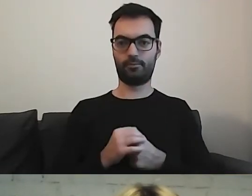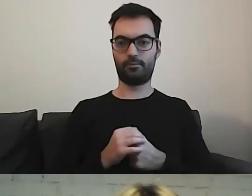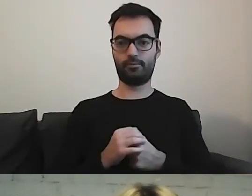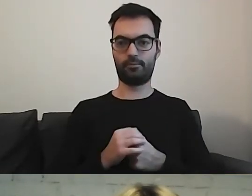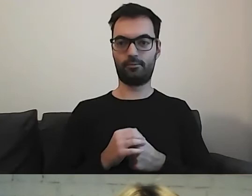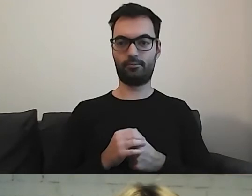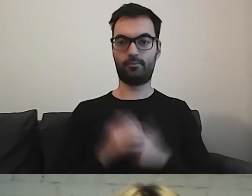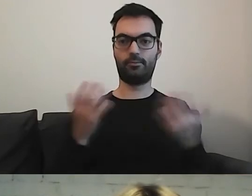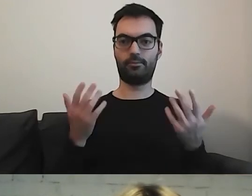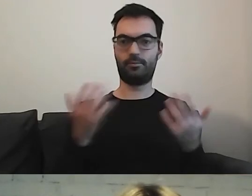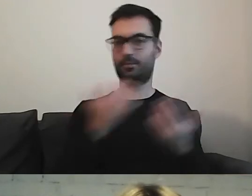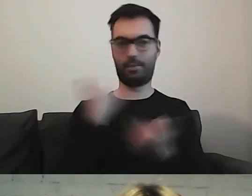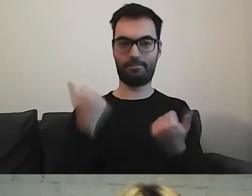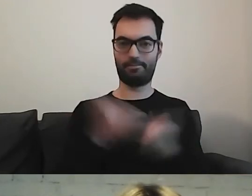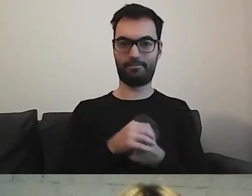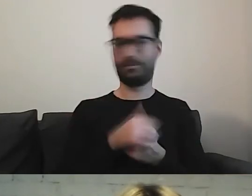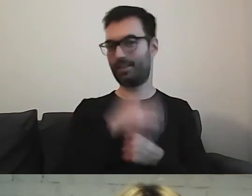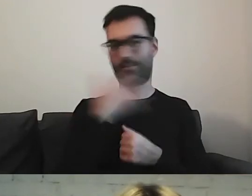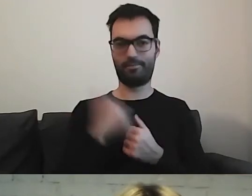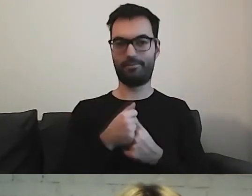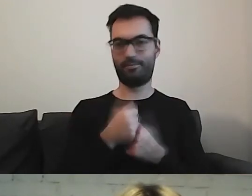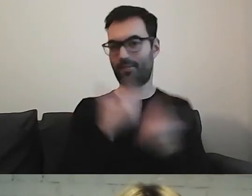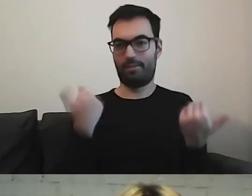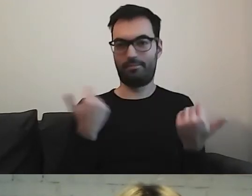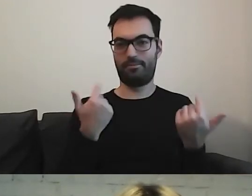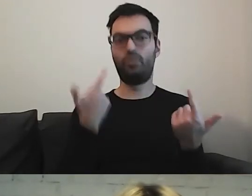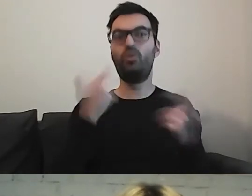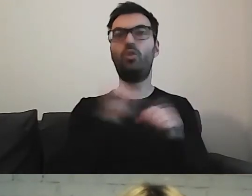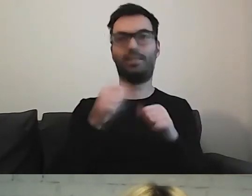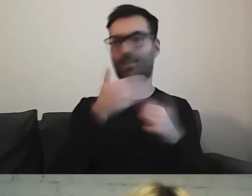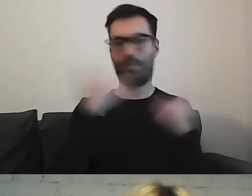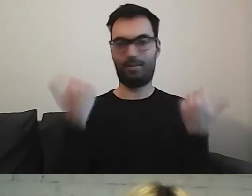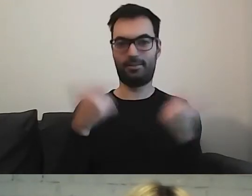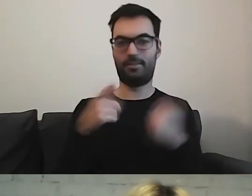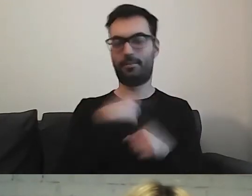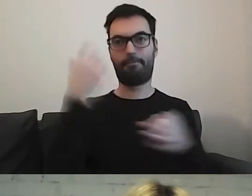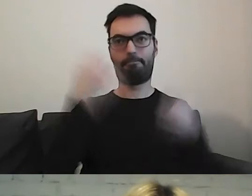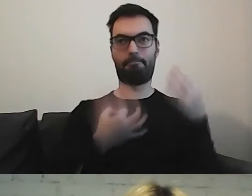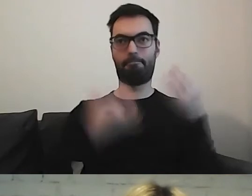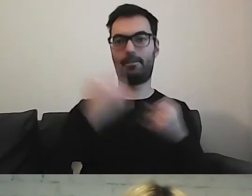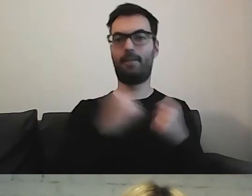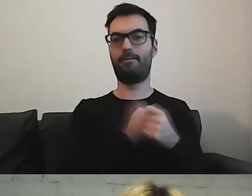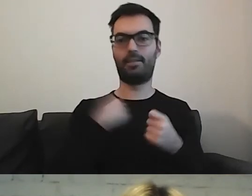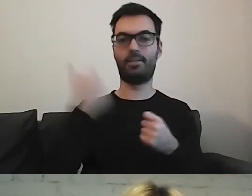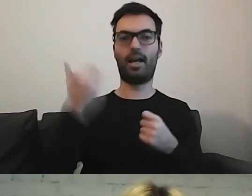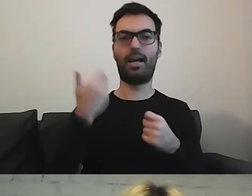Nie wiemy, co tam powinno być. Zastanawialiśmy się w ramach Warszawskiej Akademii Dostępności,